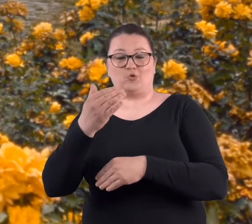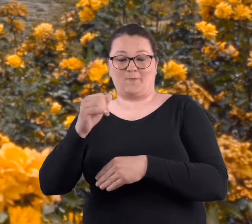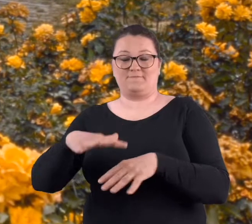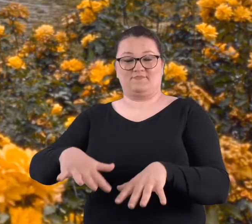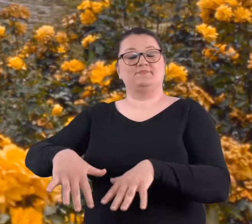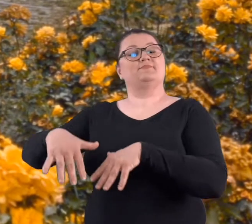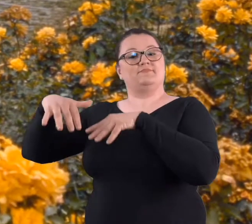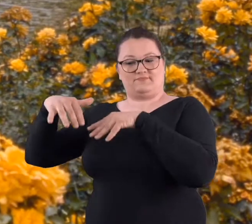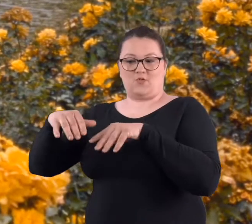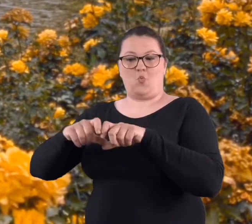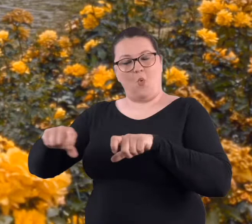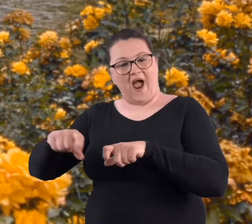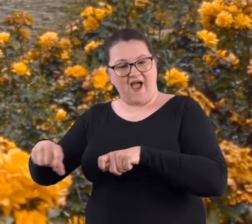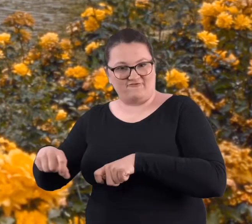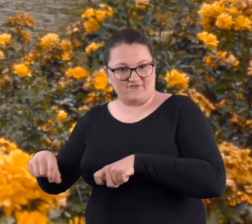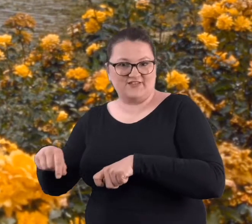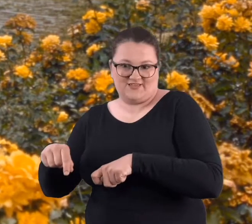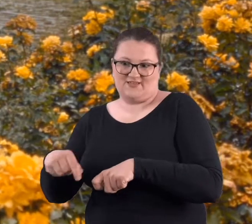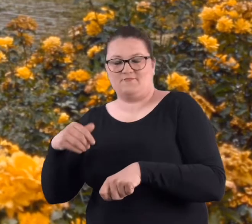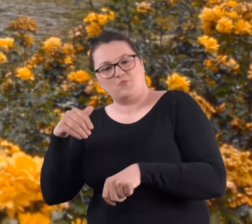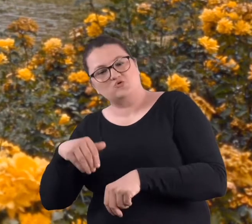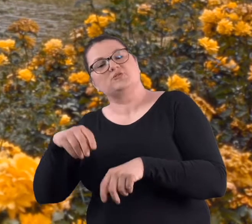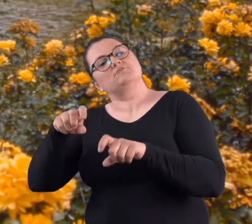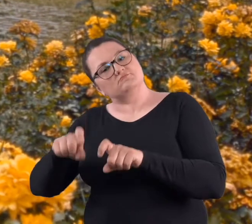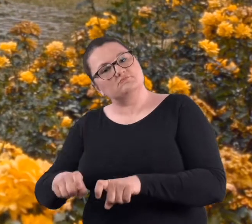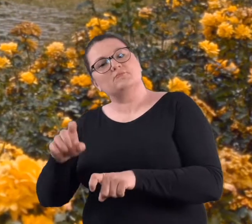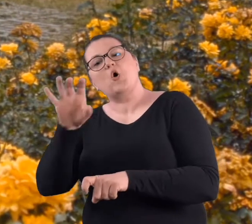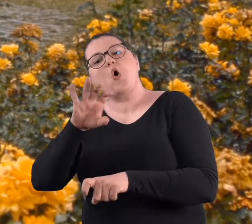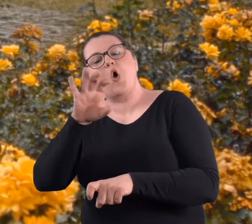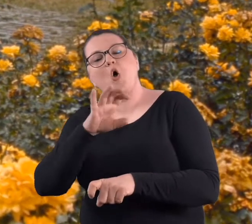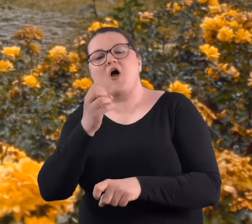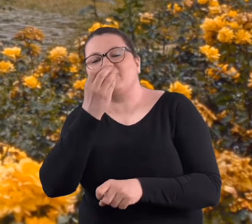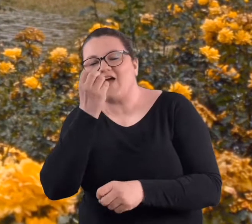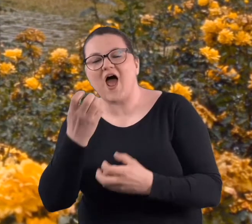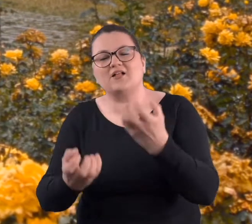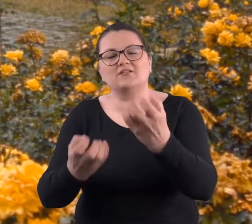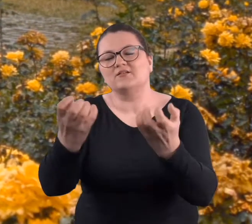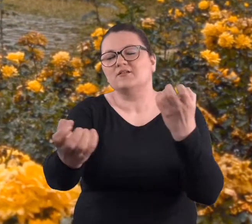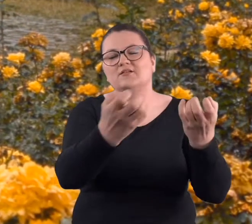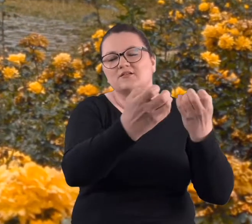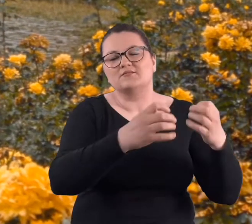na takim nasypie. Także z tej ławki można było oglądać kwiaty